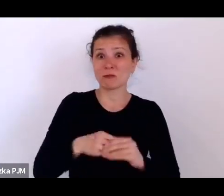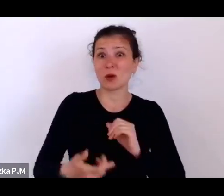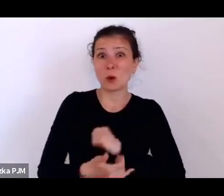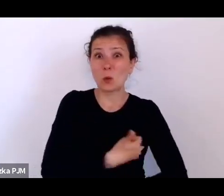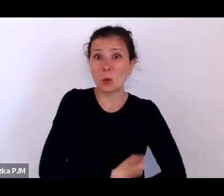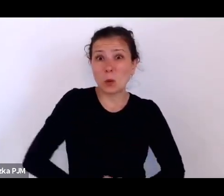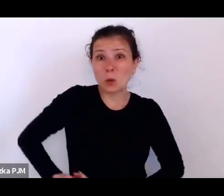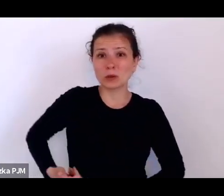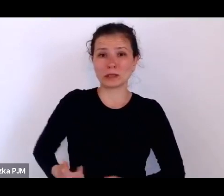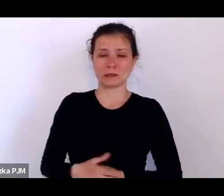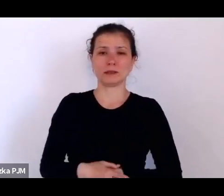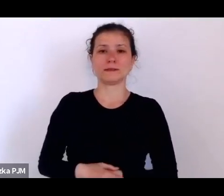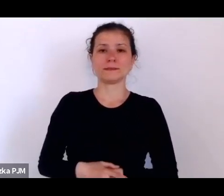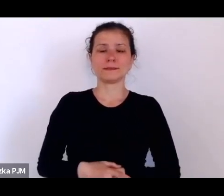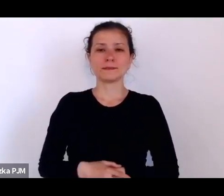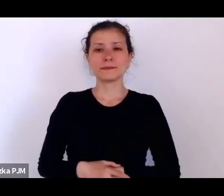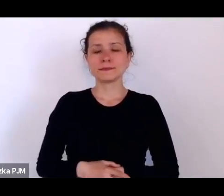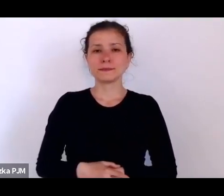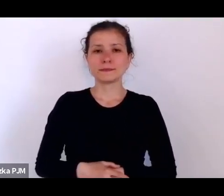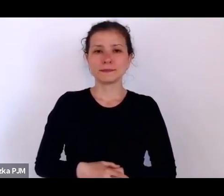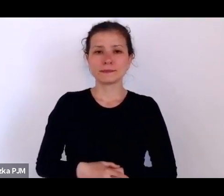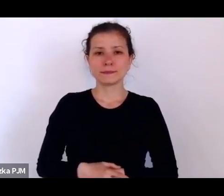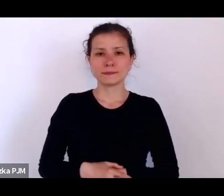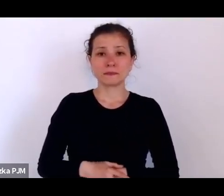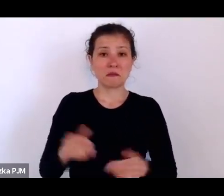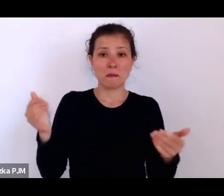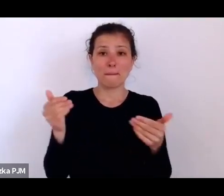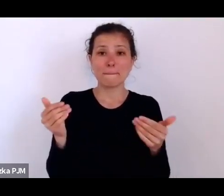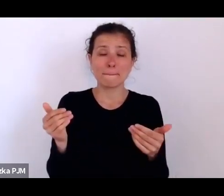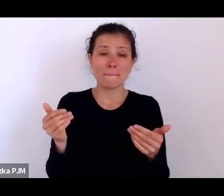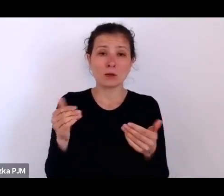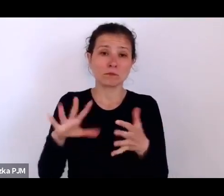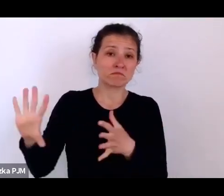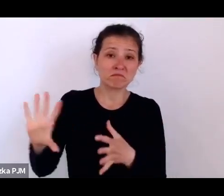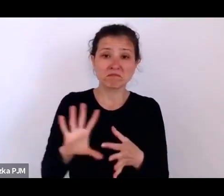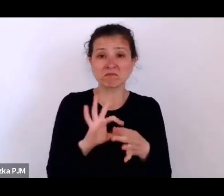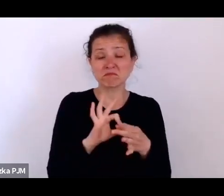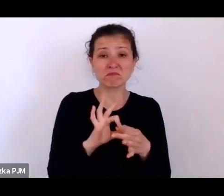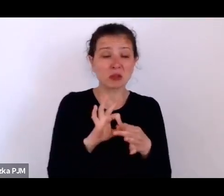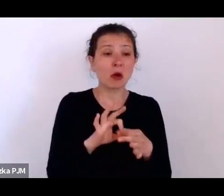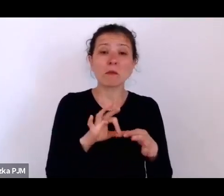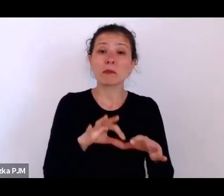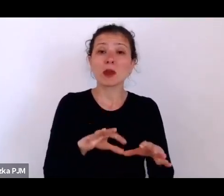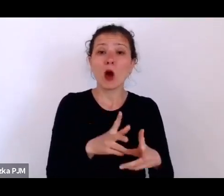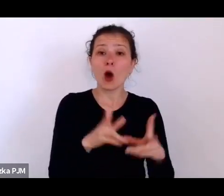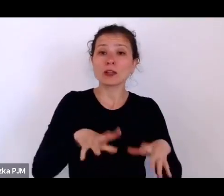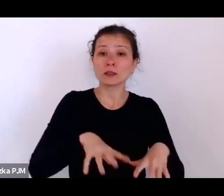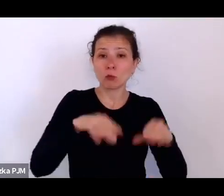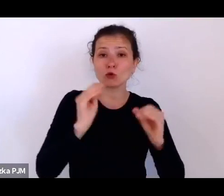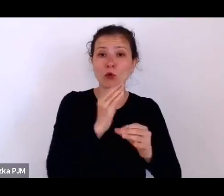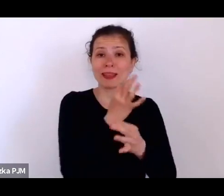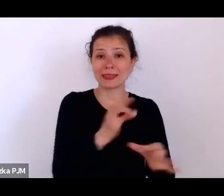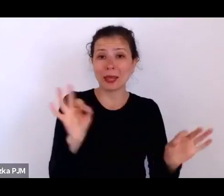można się znowu odnieść do początku niepodległości i do lat 20.